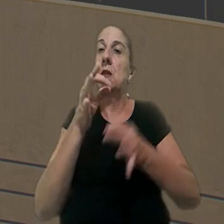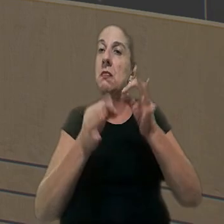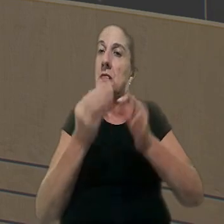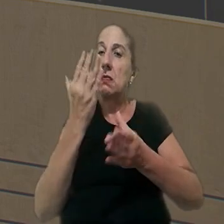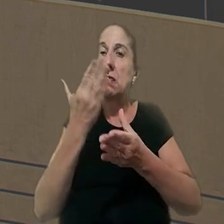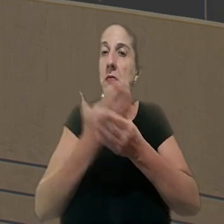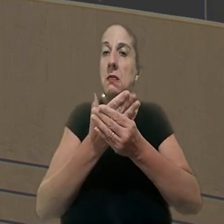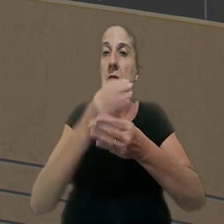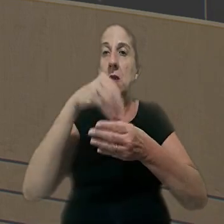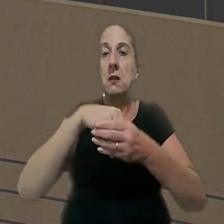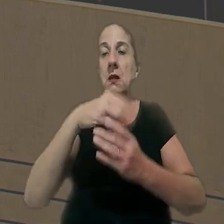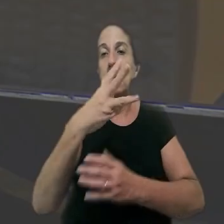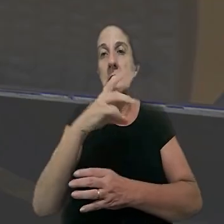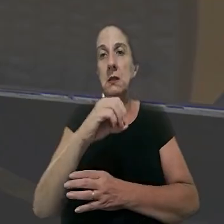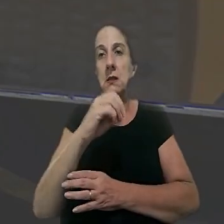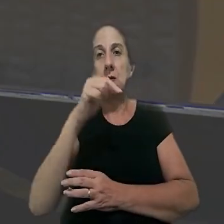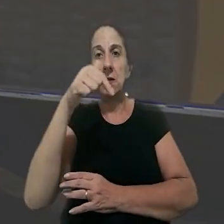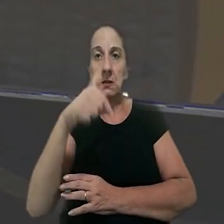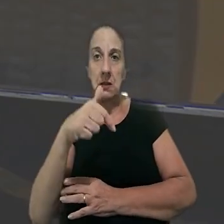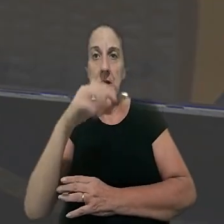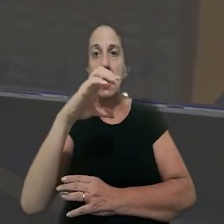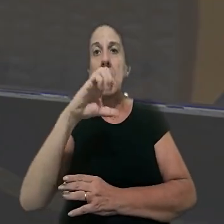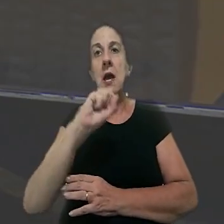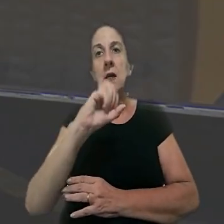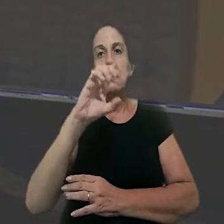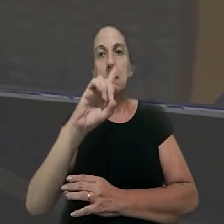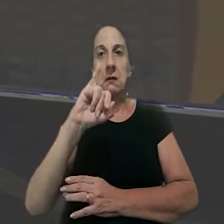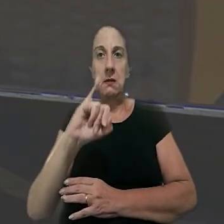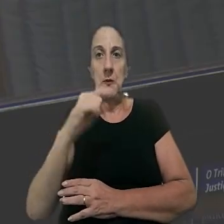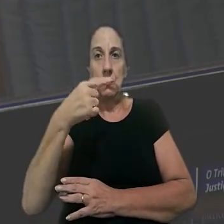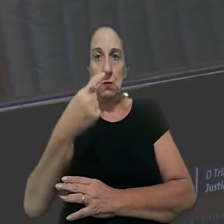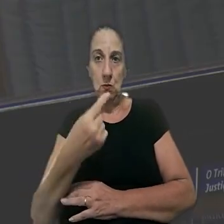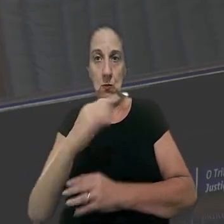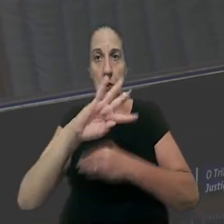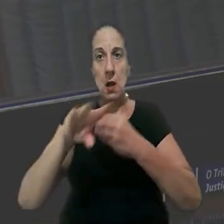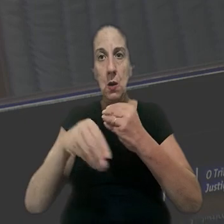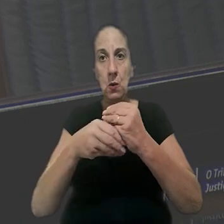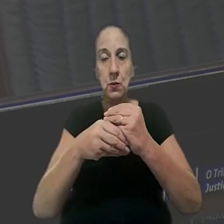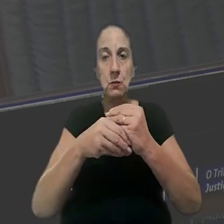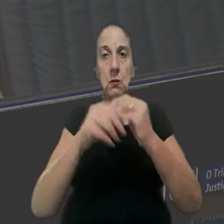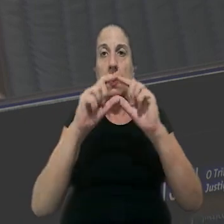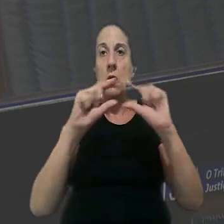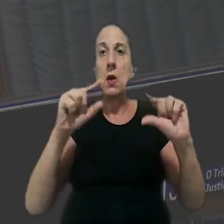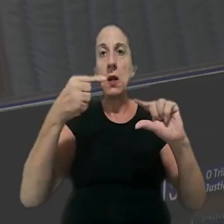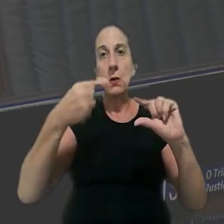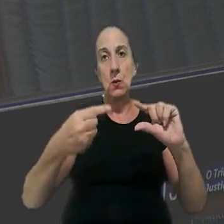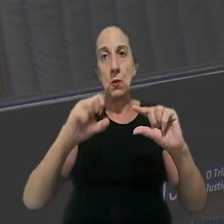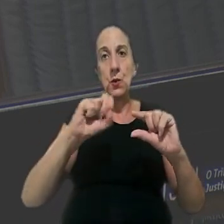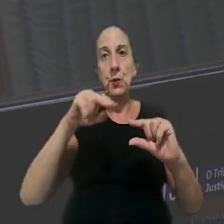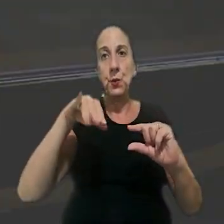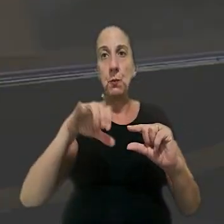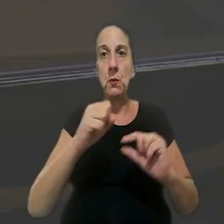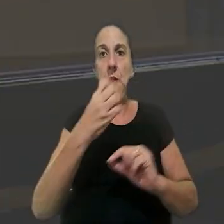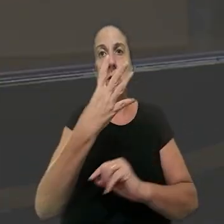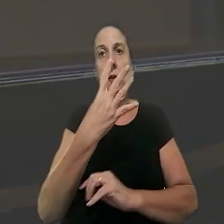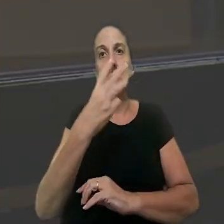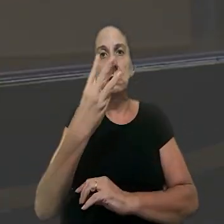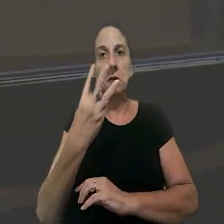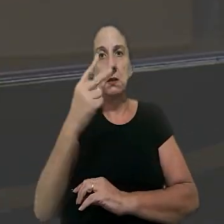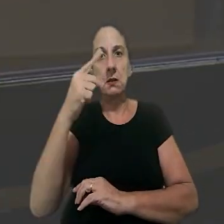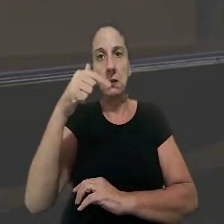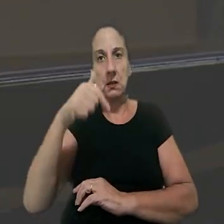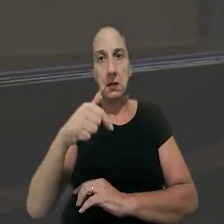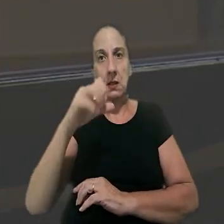orientação jurisprudencial 307 da SDI-1, posteriormente aglutinada ao item 1 da súmula 437